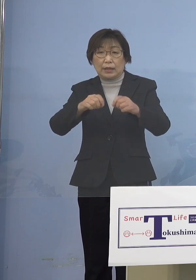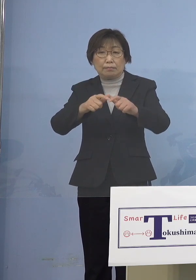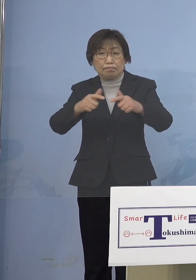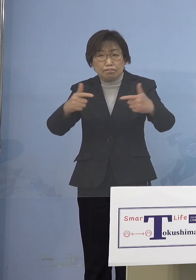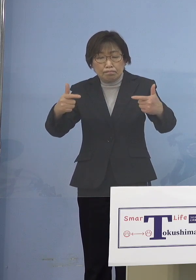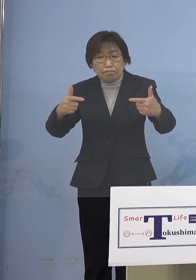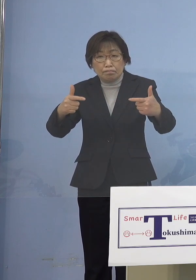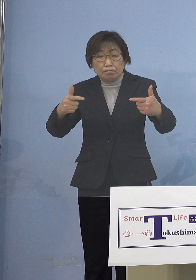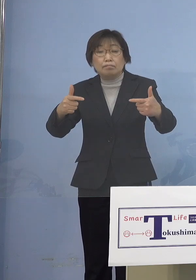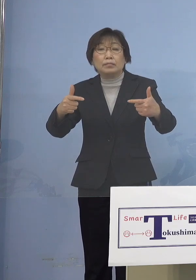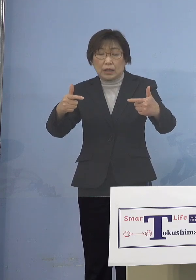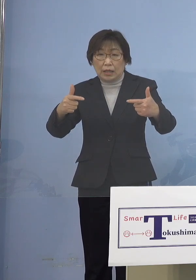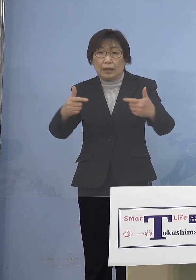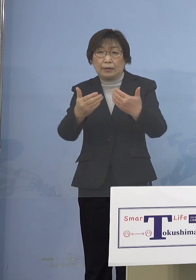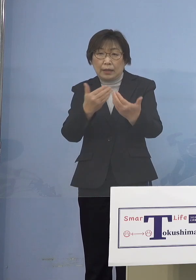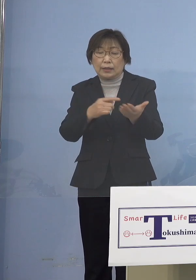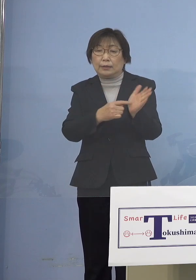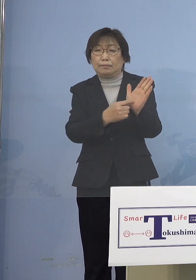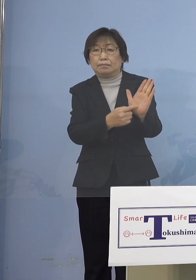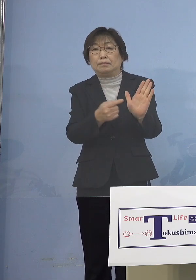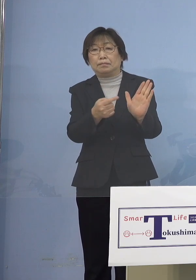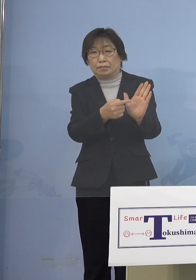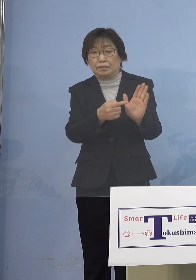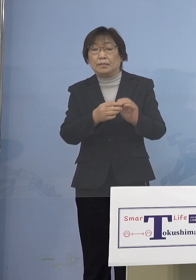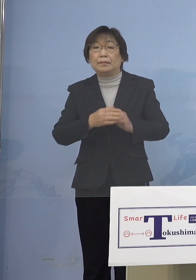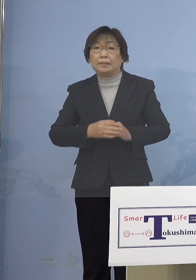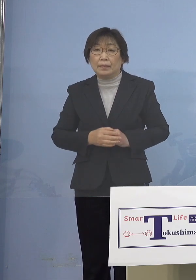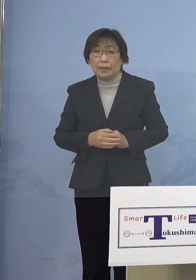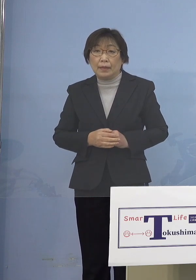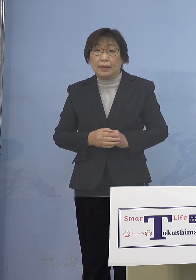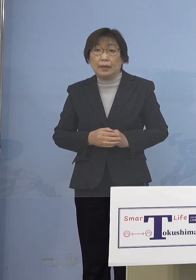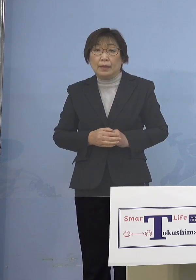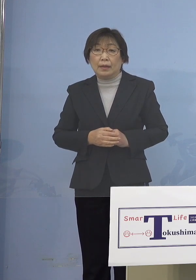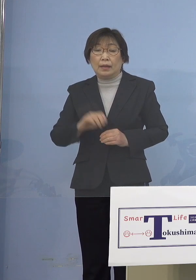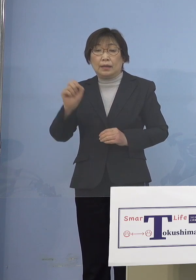ということでありまして 少し「第6波」のクラスターの状況を